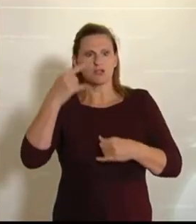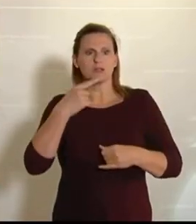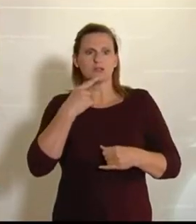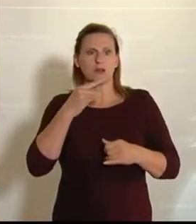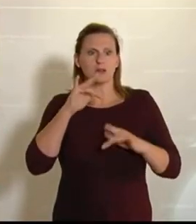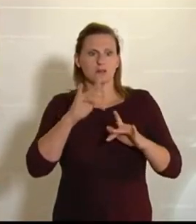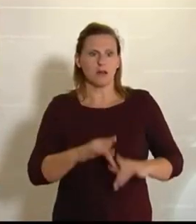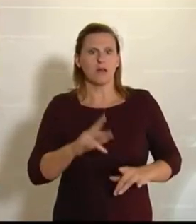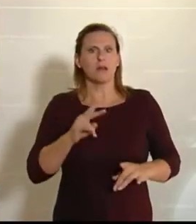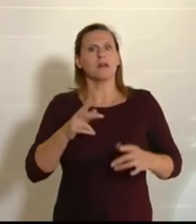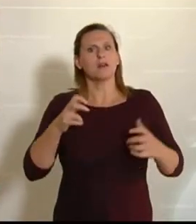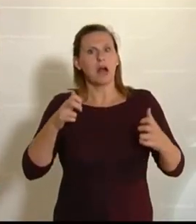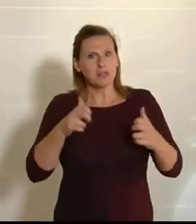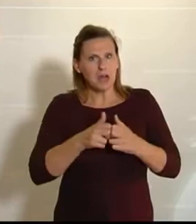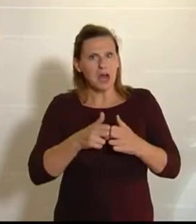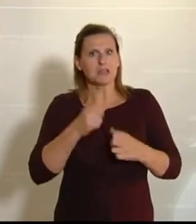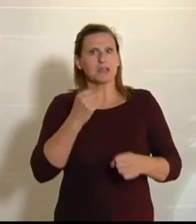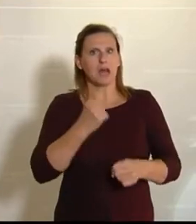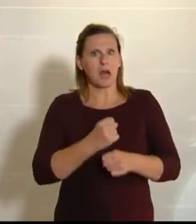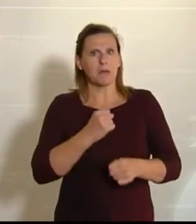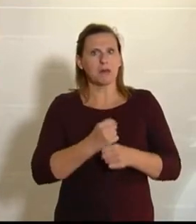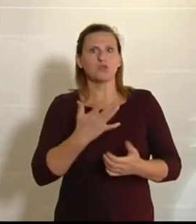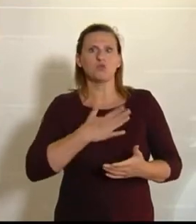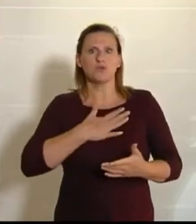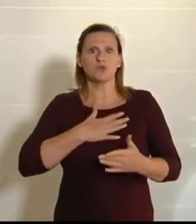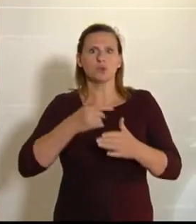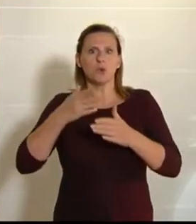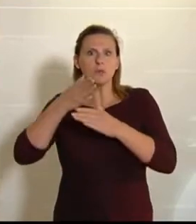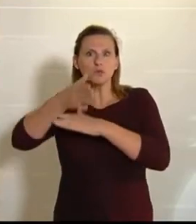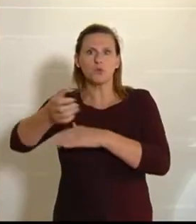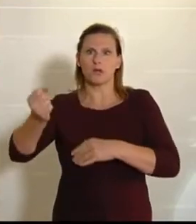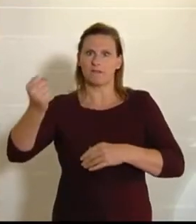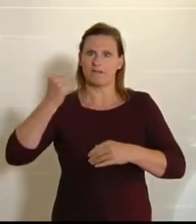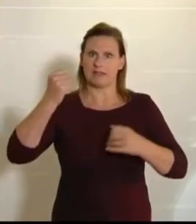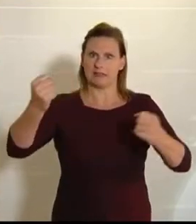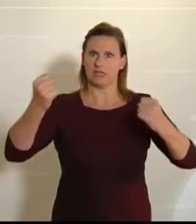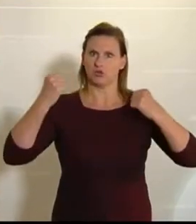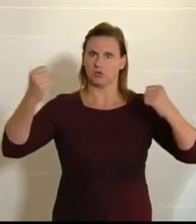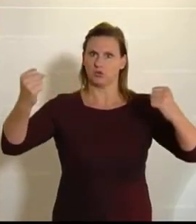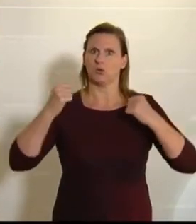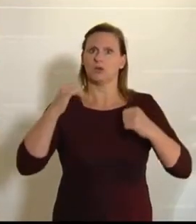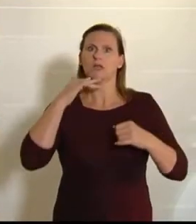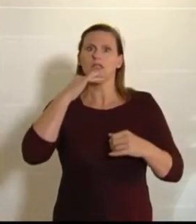können hart arbeiten, sie gehen eh ins Fitnessstudio, und am Samstagnachmittag hätten sie ein paar